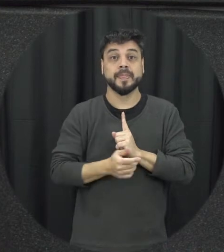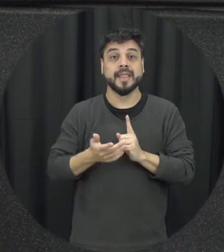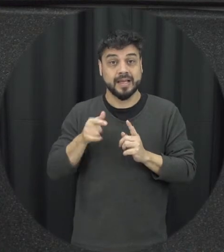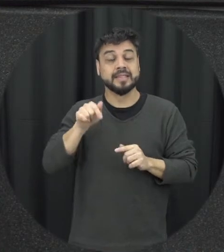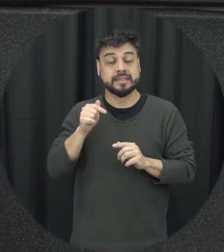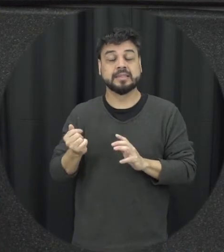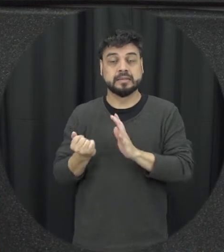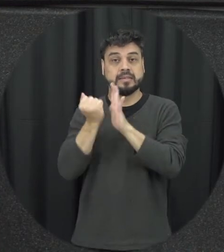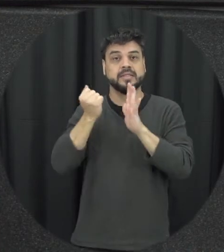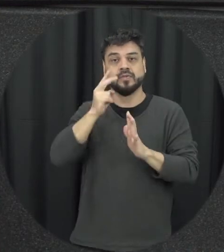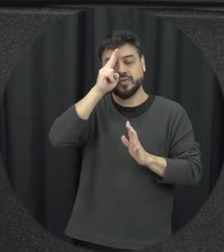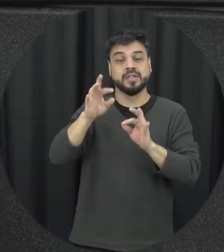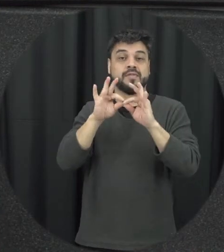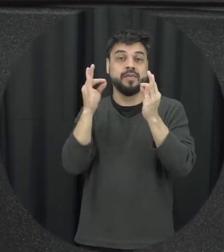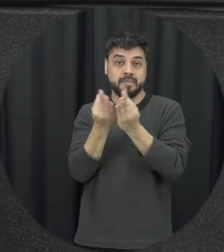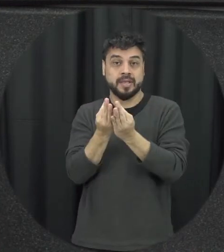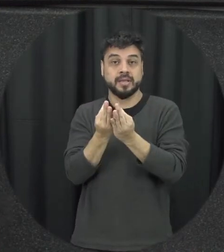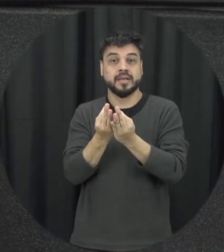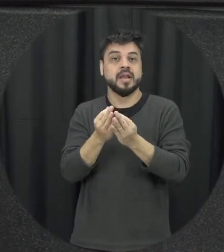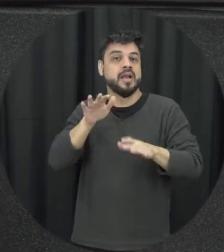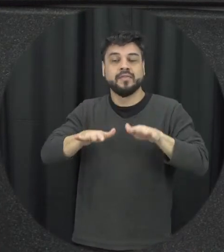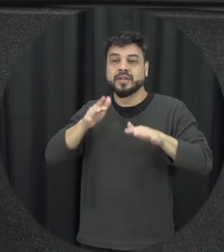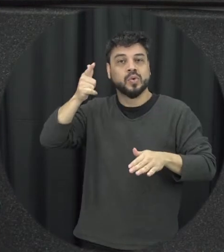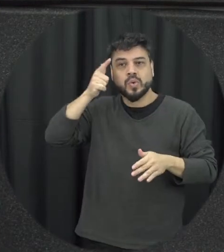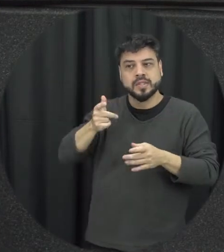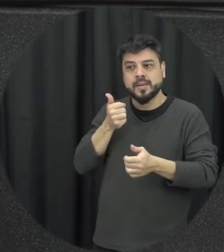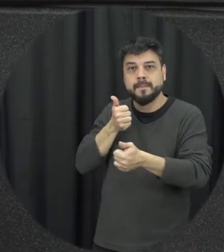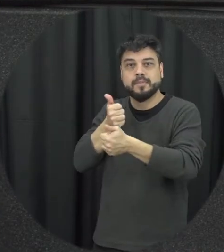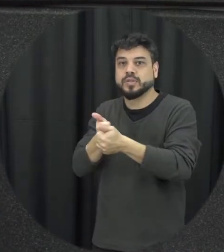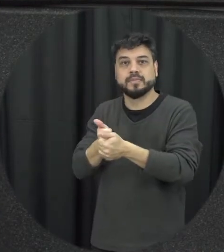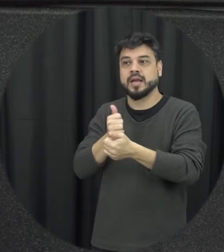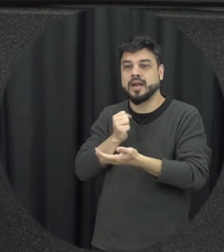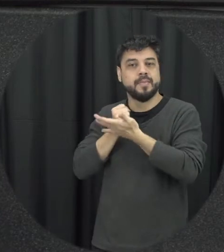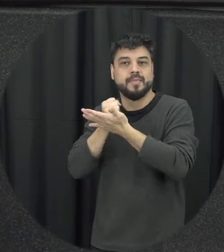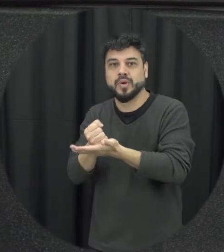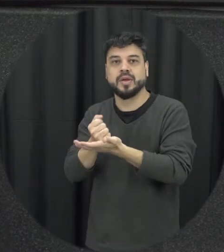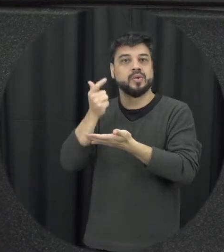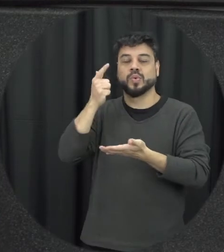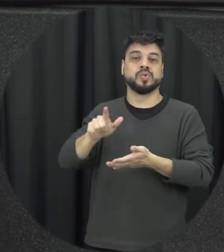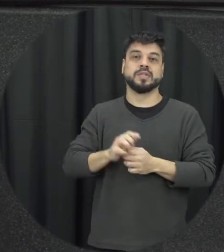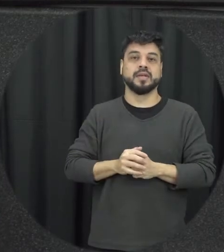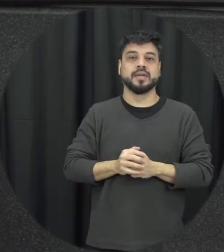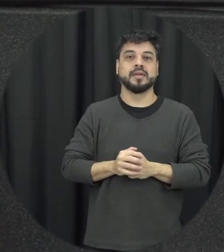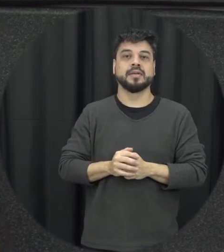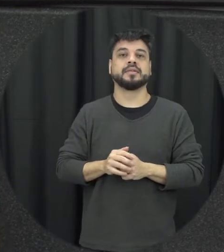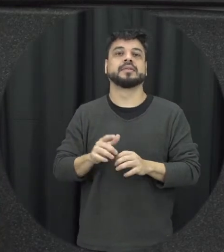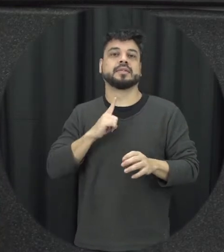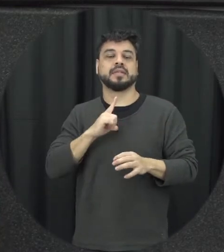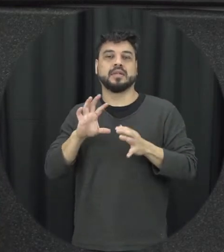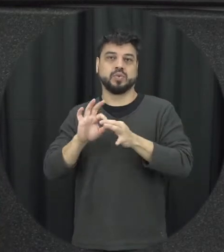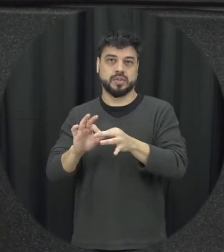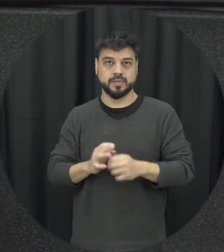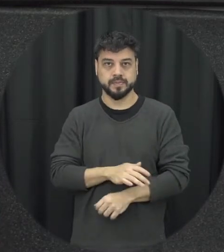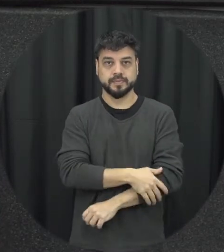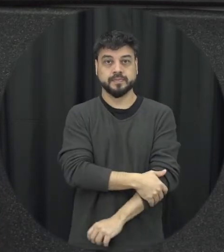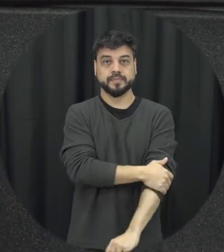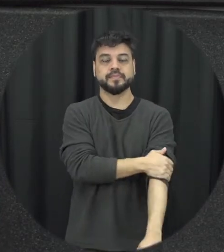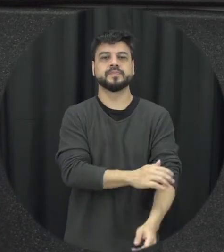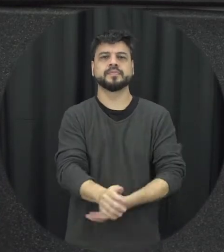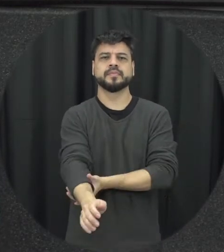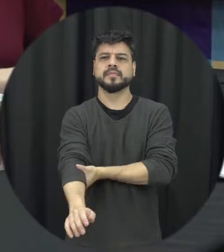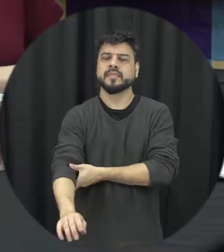também para a família muitas vezes não consegue a lidar esporte da esse esse apoio professor ele